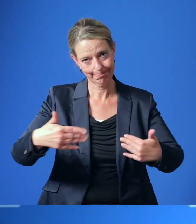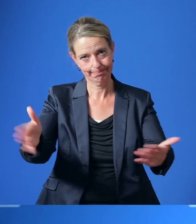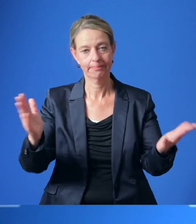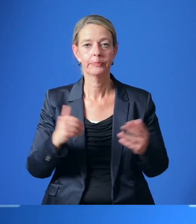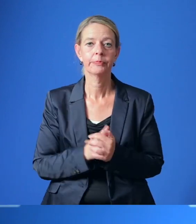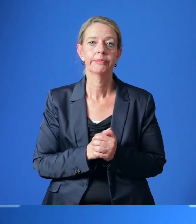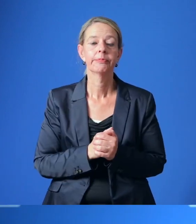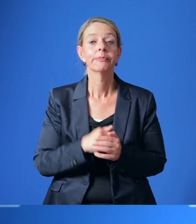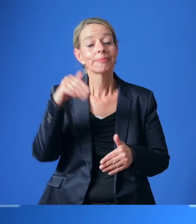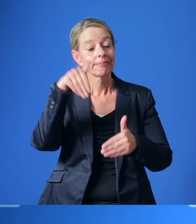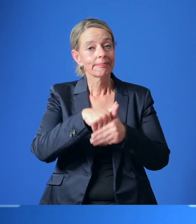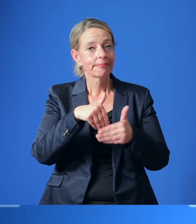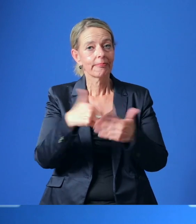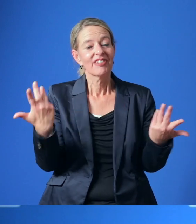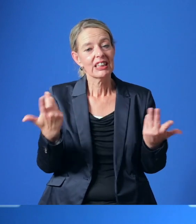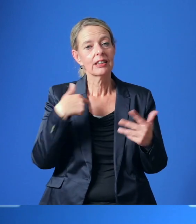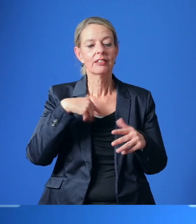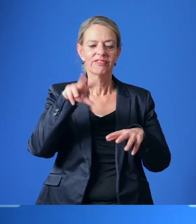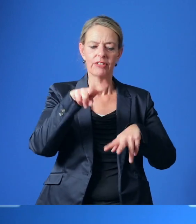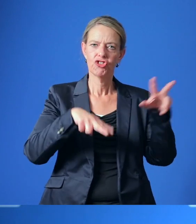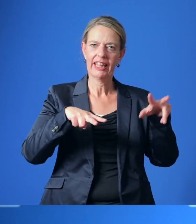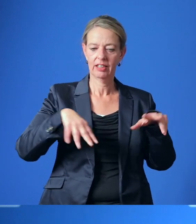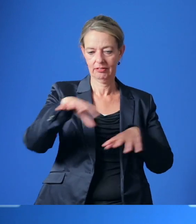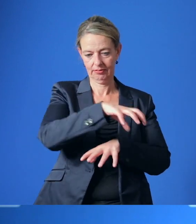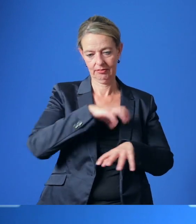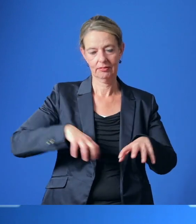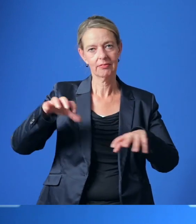Dabei soll es um eine vernetzte und sektorenübergreifende Versorgung